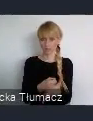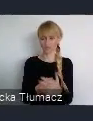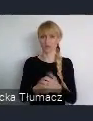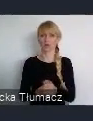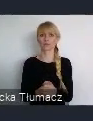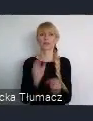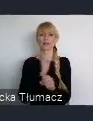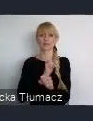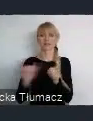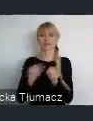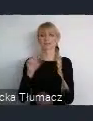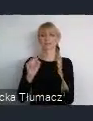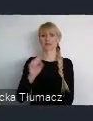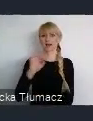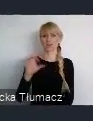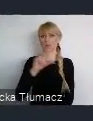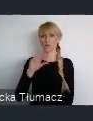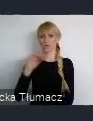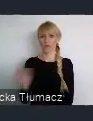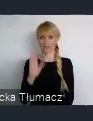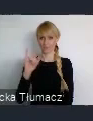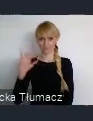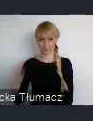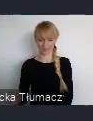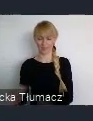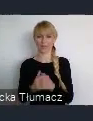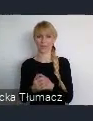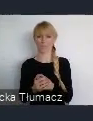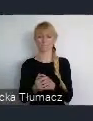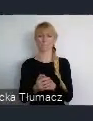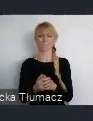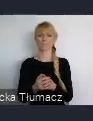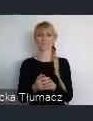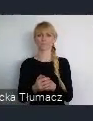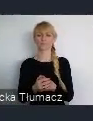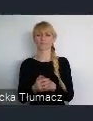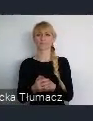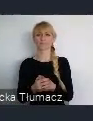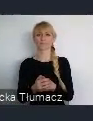Możemy mówić o potencjale, takich ściśle funkcjonujących mieszkańców